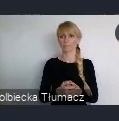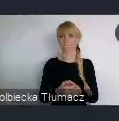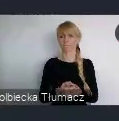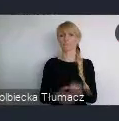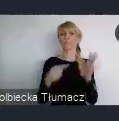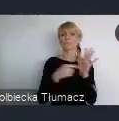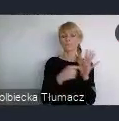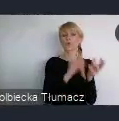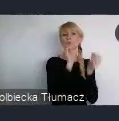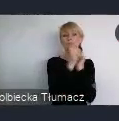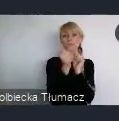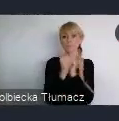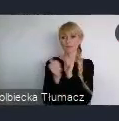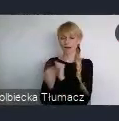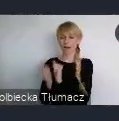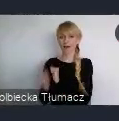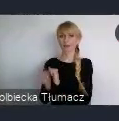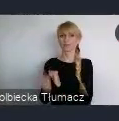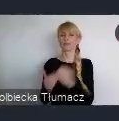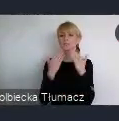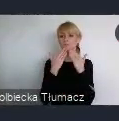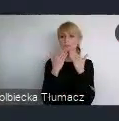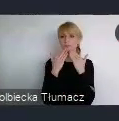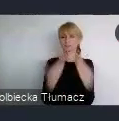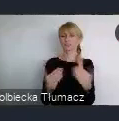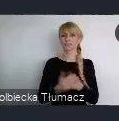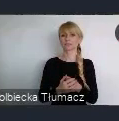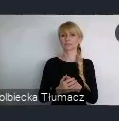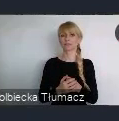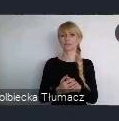przy stosunkowo.. właściwie..no właśnie pewnej sprawiedliwości społecznej.